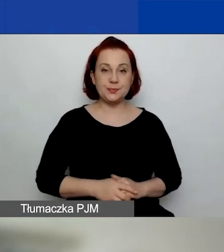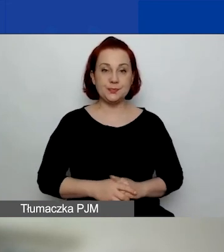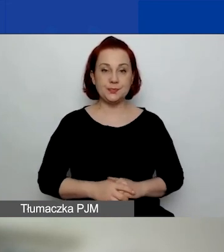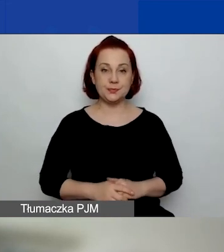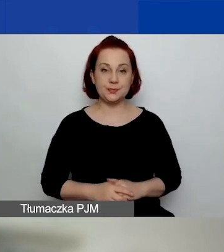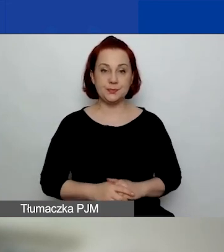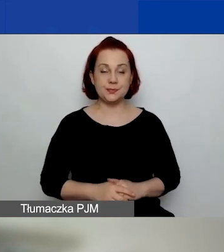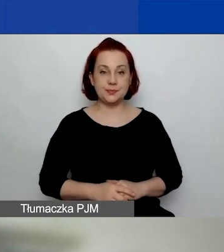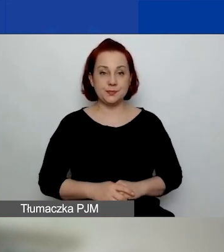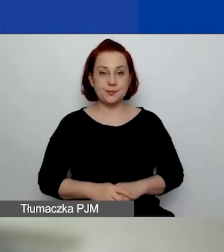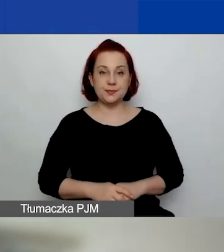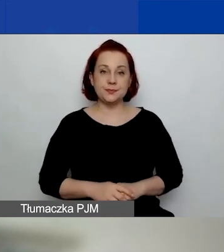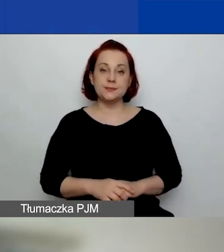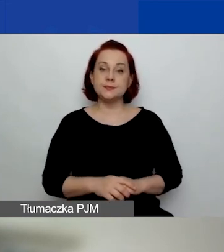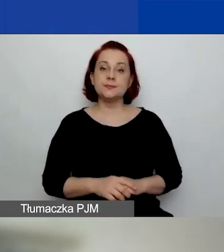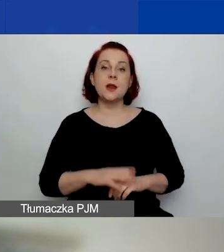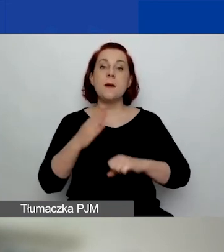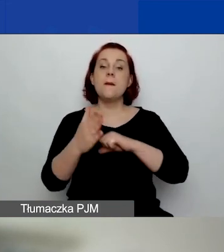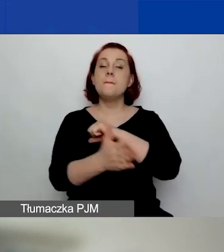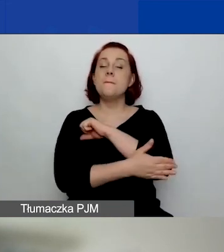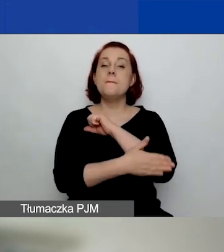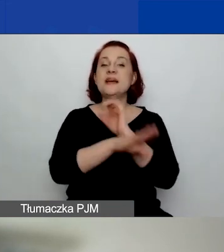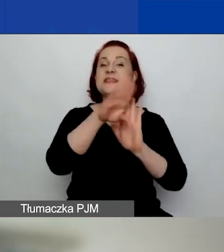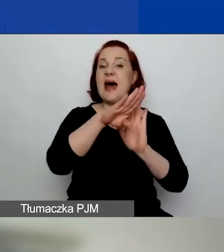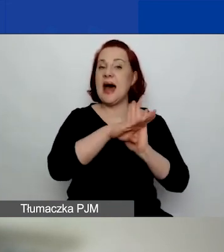Jakie mamy podstawowe zasady i jakie obowiązują nas terminy?